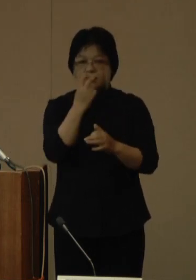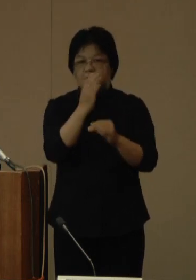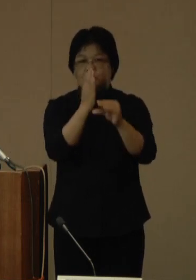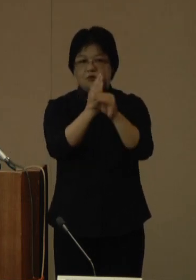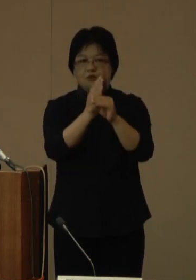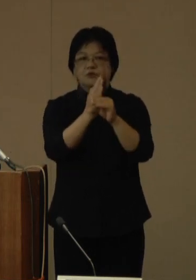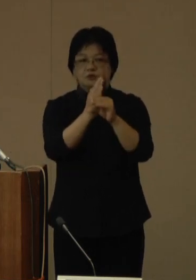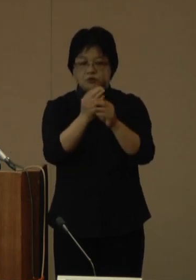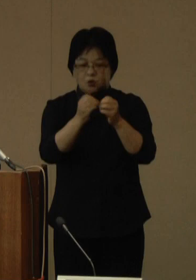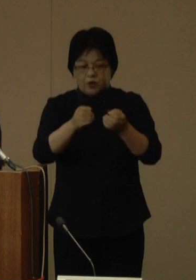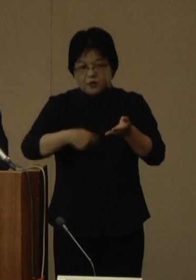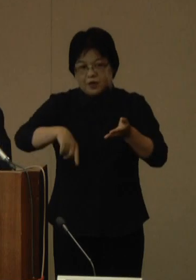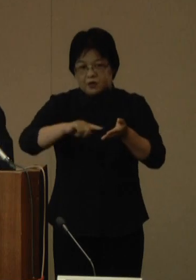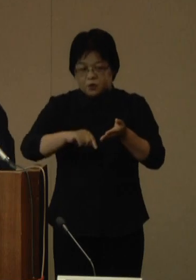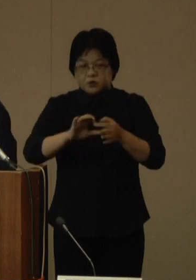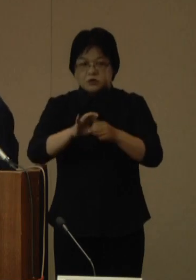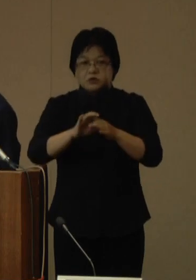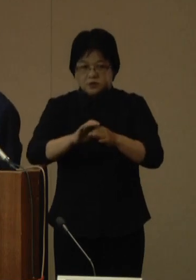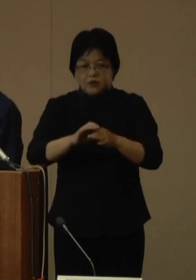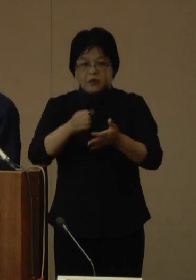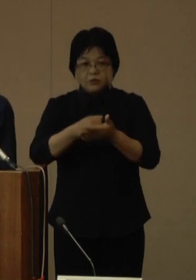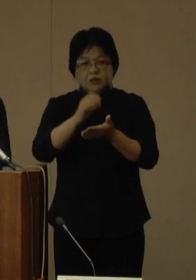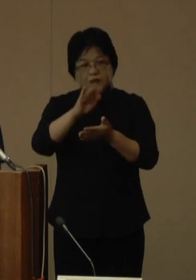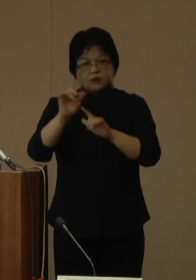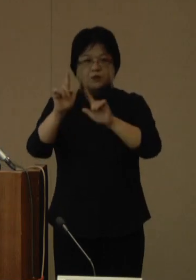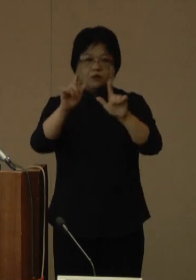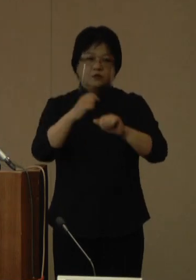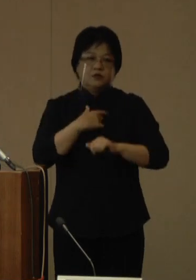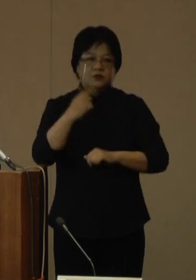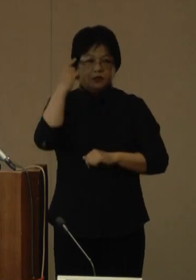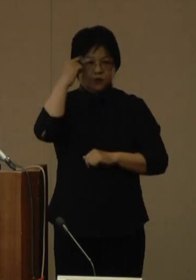詳細につきましては、後日、あらためてお知らせいたします